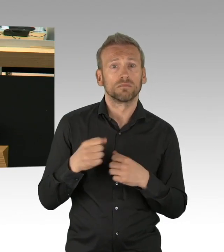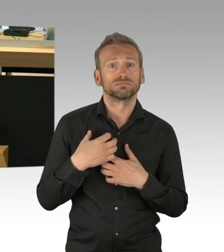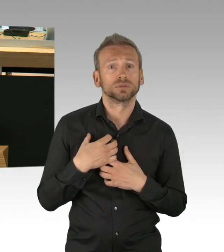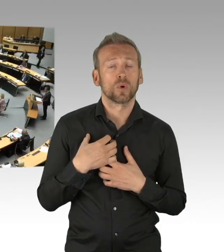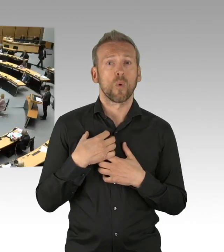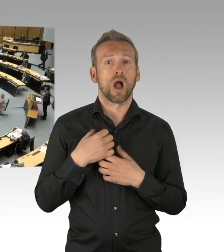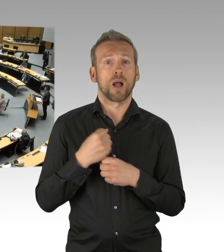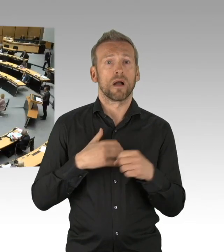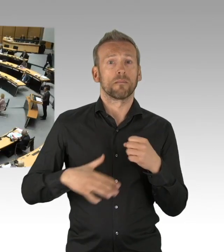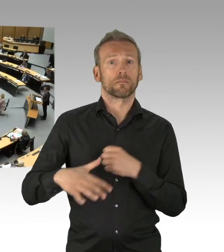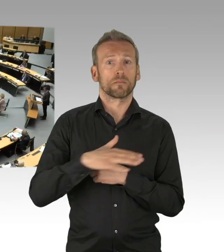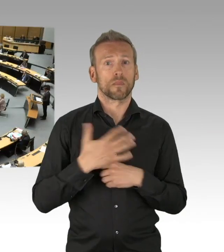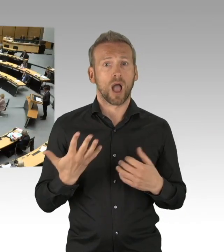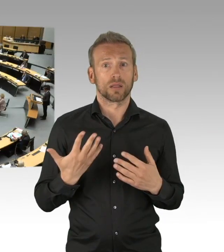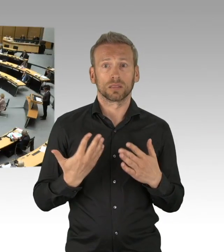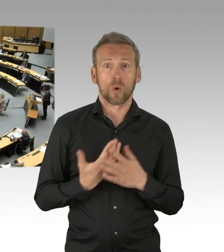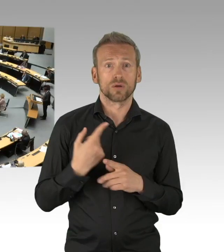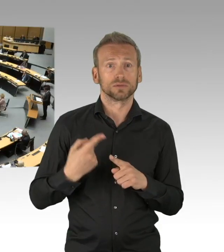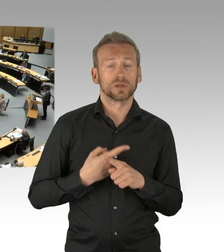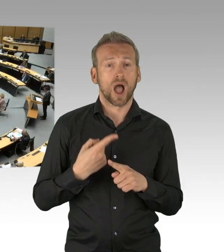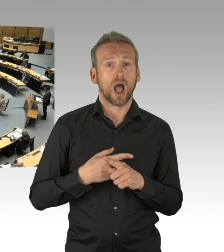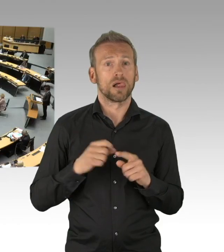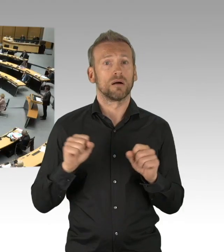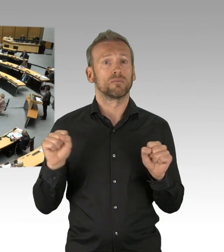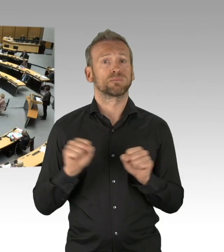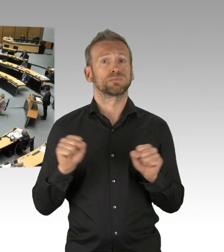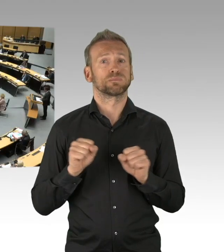Denn der wirtschaftliche Tod vor Augen kann krank machen